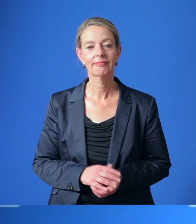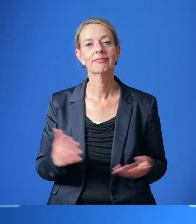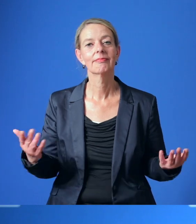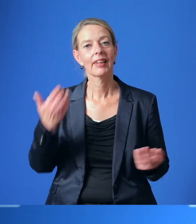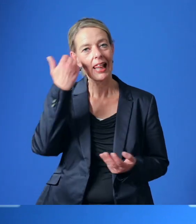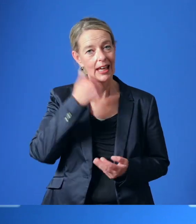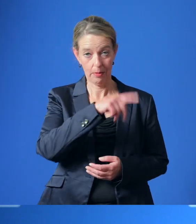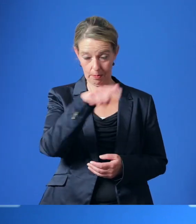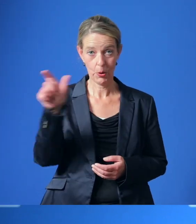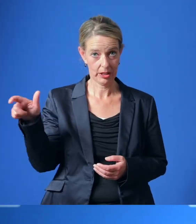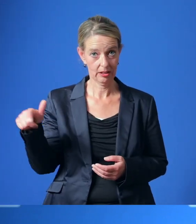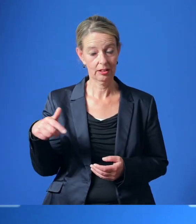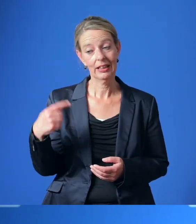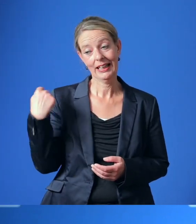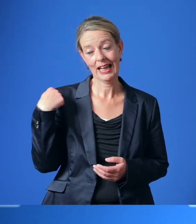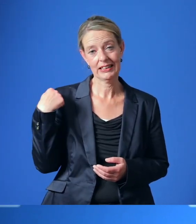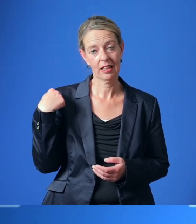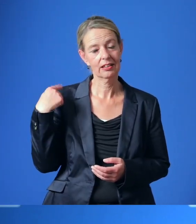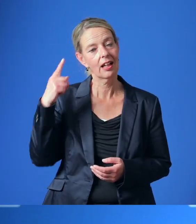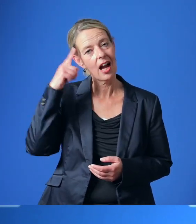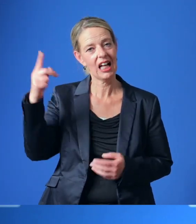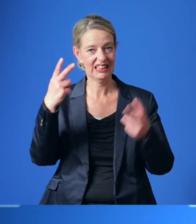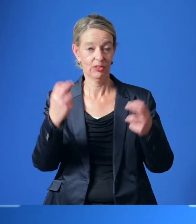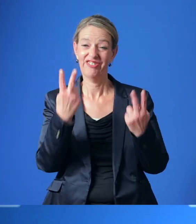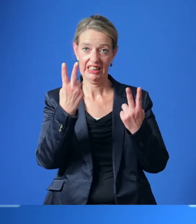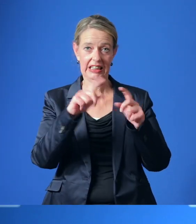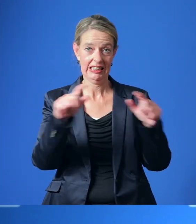Liebe Bürgerinnen und Bürger, drei wichtige Themen haben die gestrige Ratssitzung bestimmt.